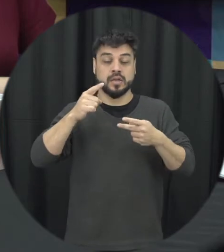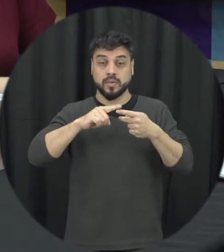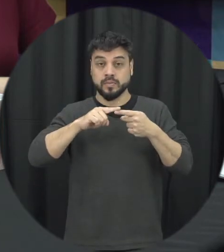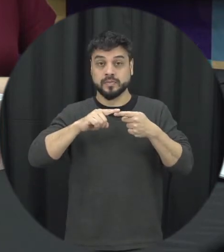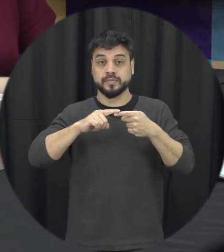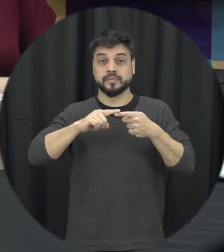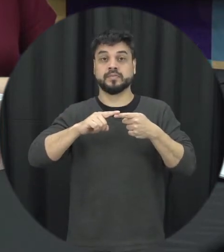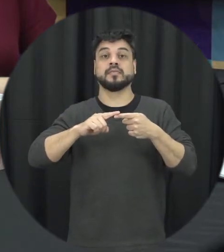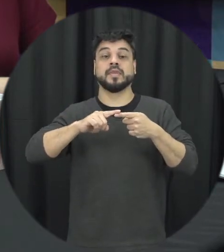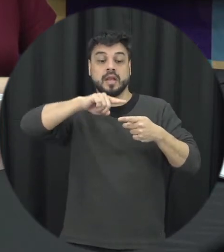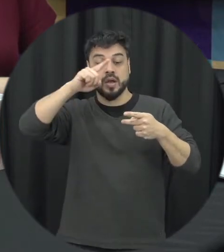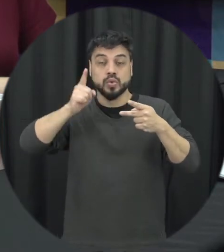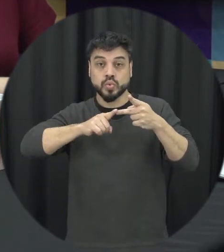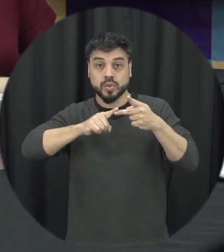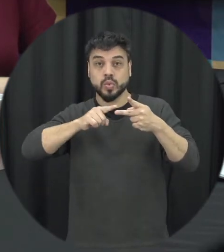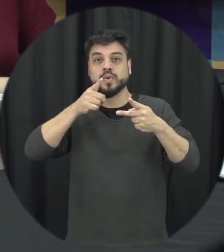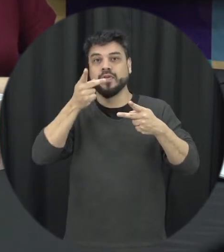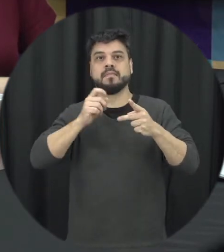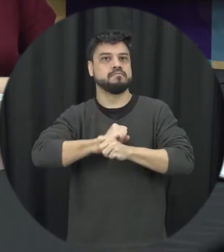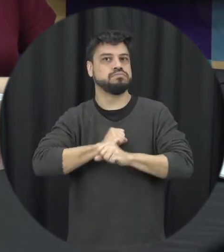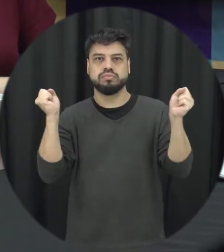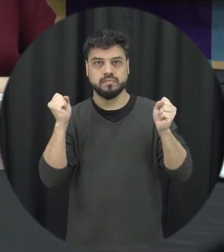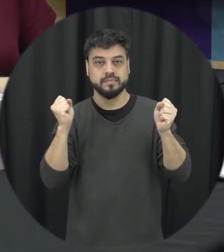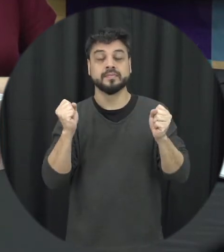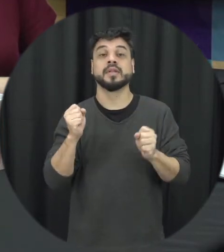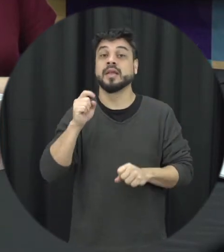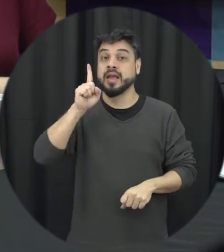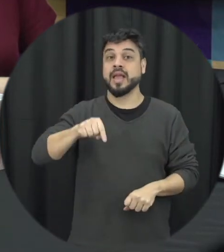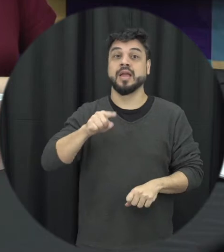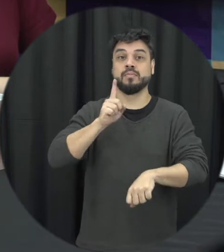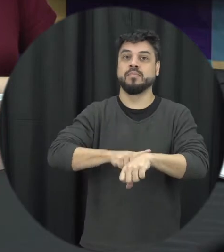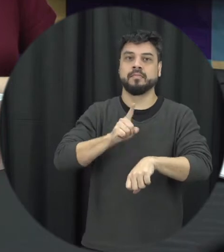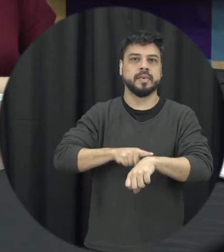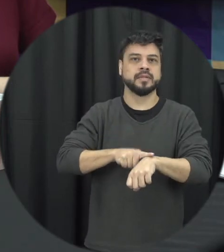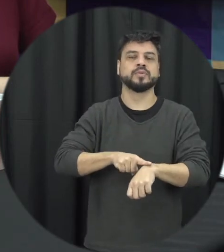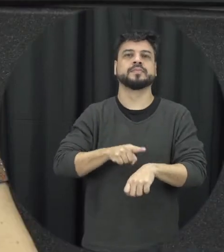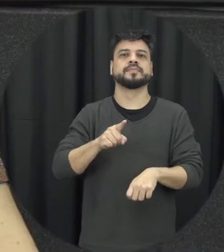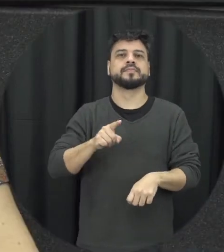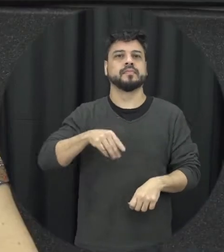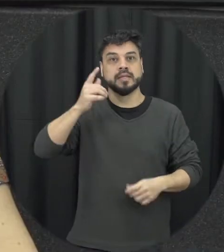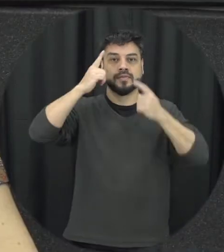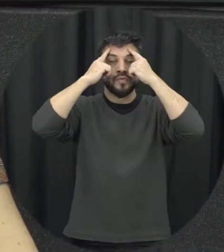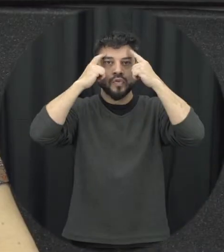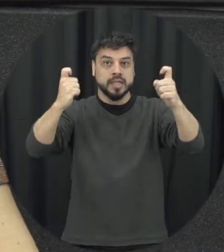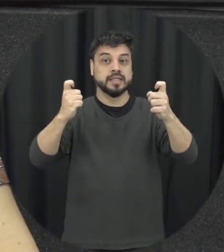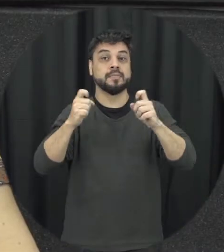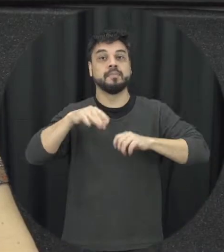que seria a explosão quando a gente tem realmente uma situação aí de violência que é mais declarado